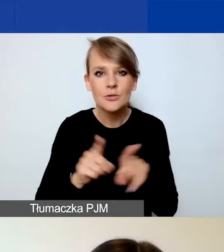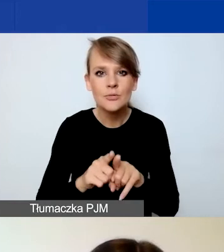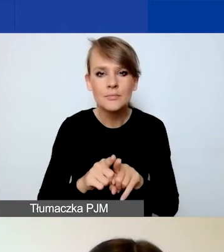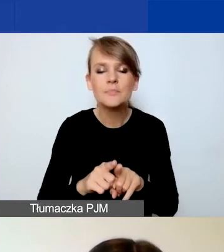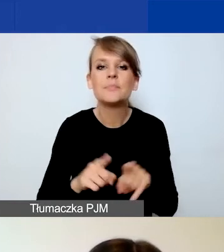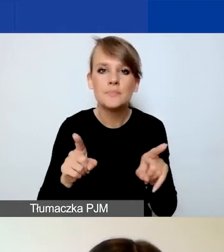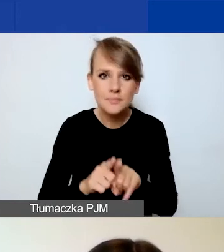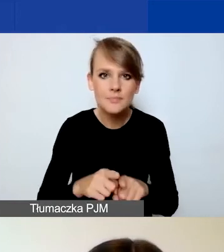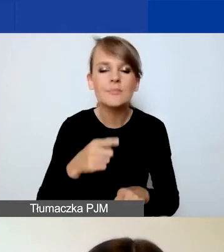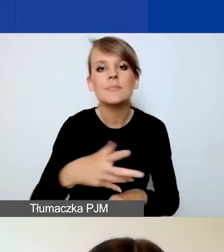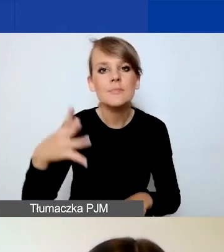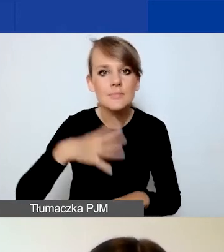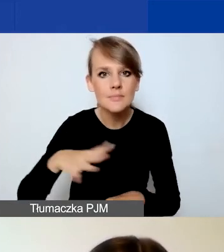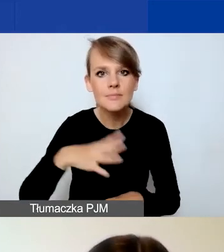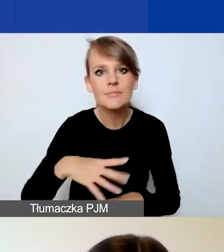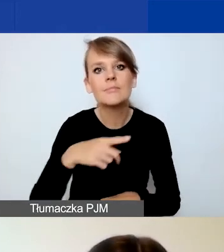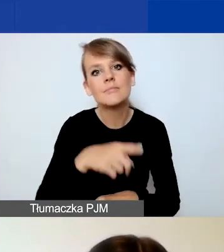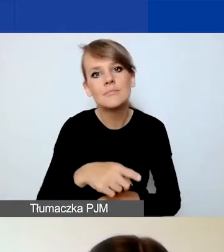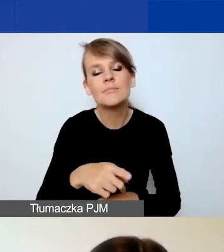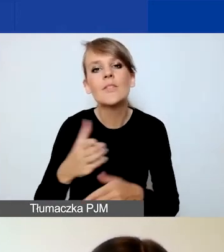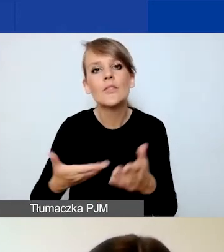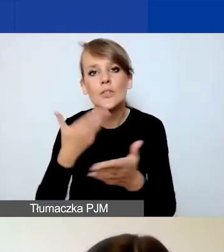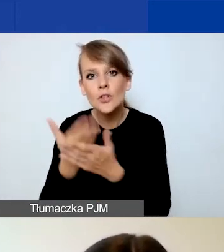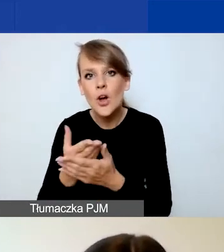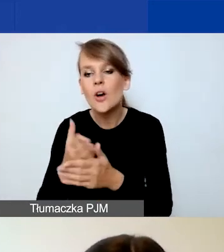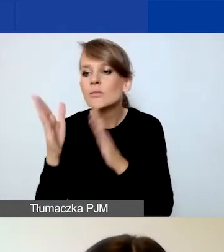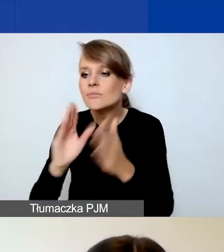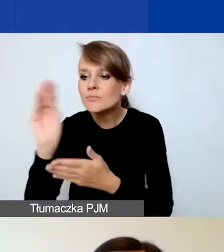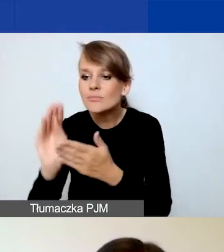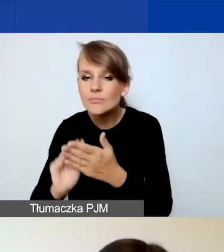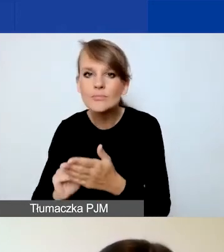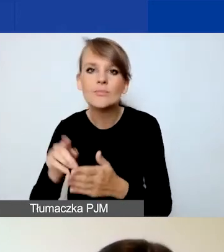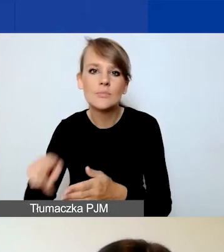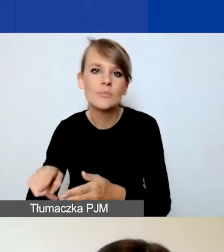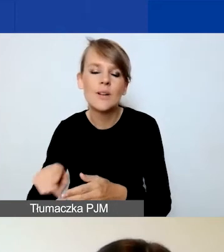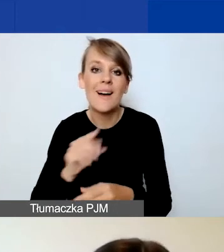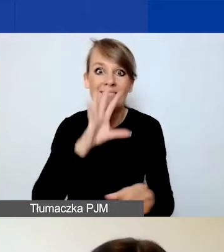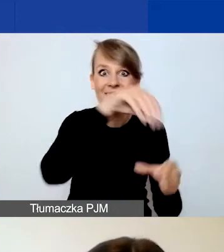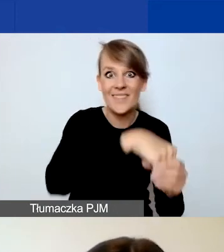przede wszystkim do pracy nad wnioskiem nie bezpośrednio w Generatorze, tylko na formularzach,